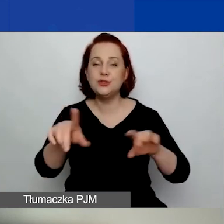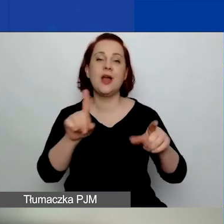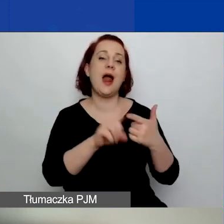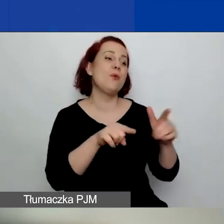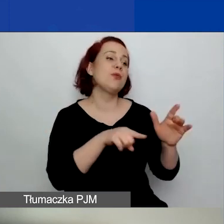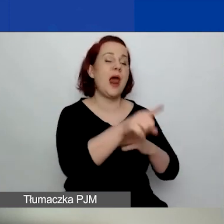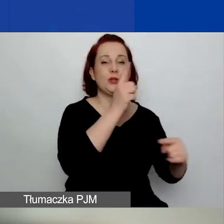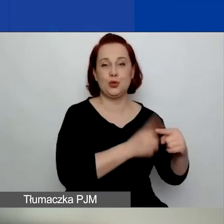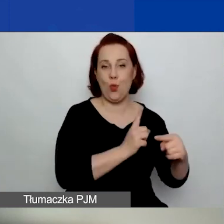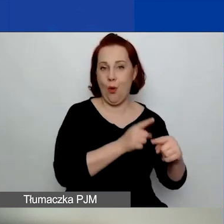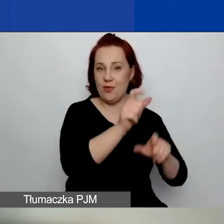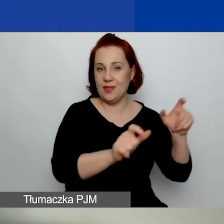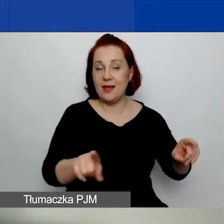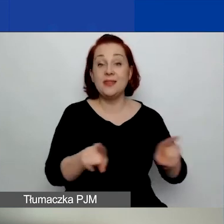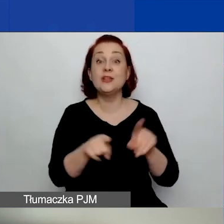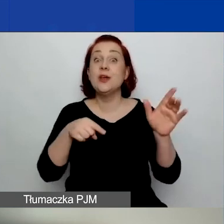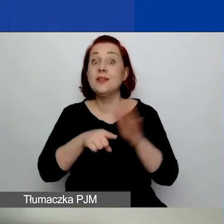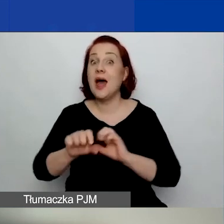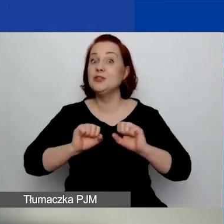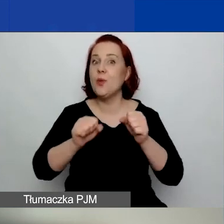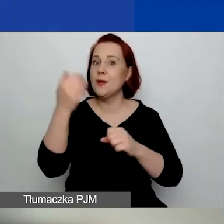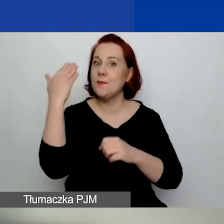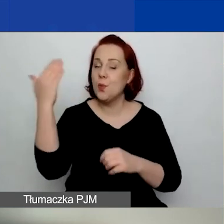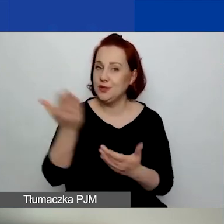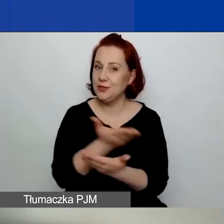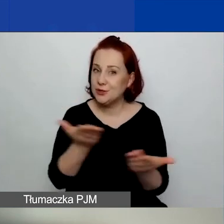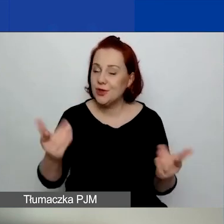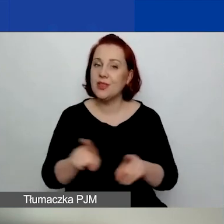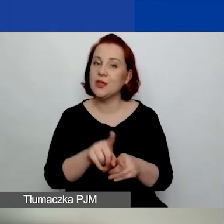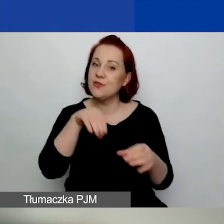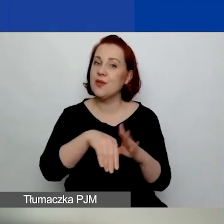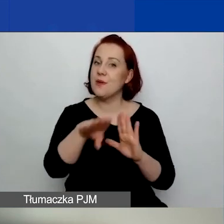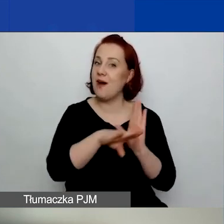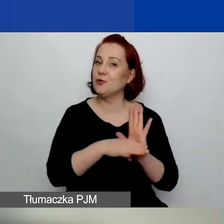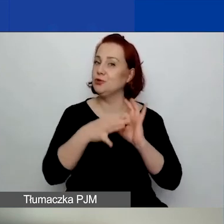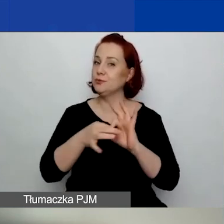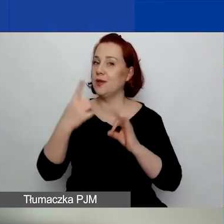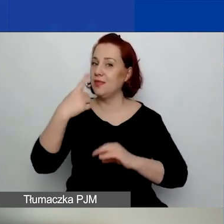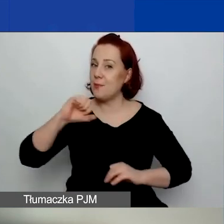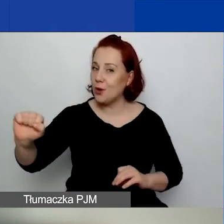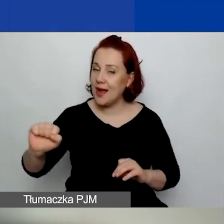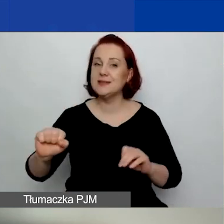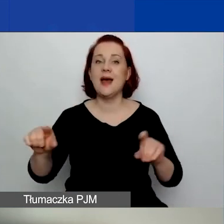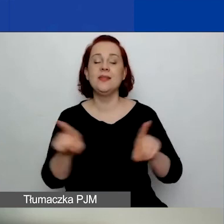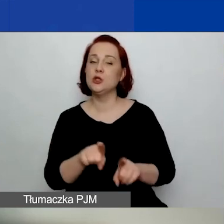Działają w interesie publicznym oraz kierują się wartościami demokratycznymi i przestrzegają praw człowieka.